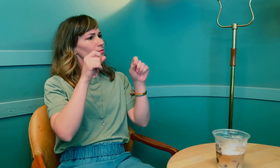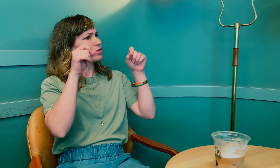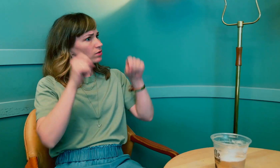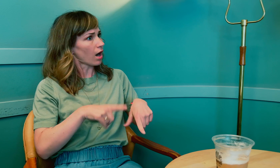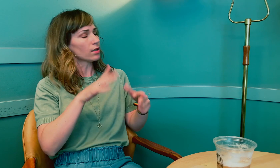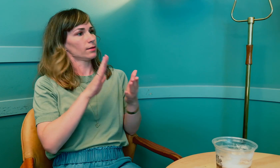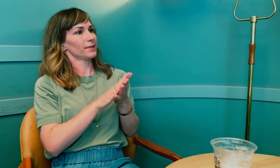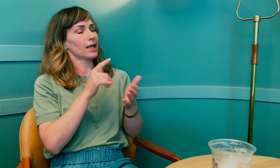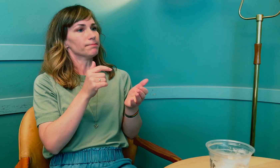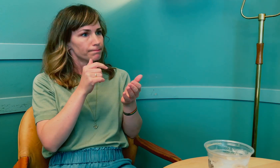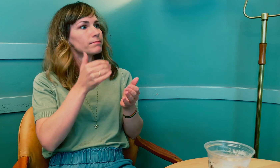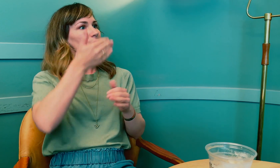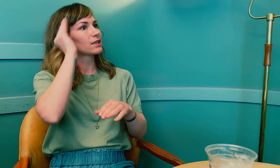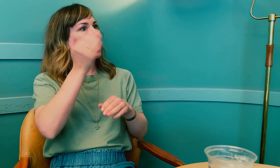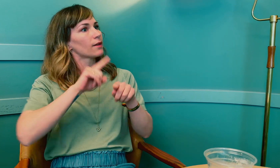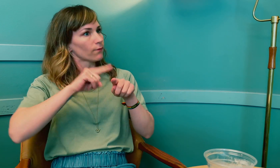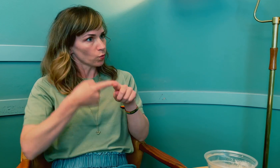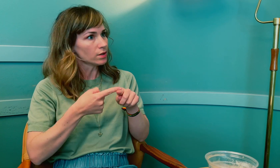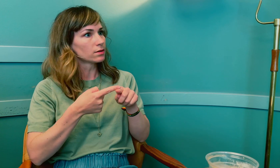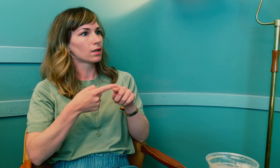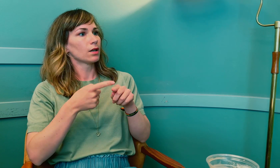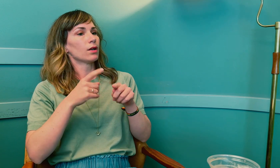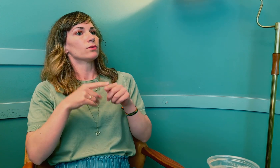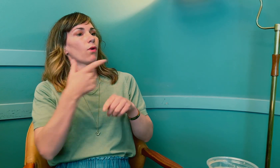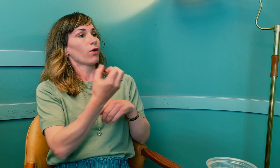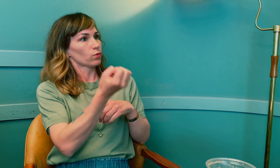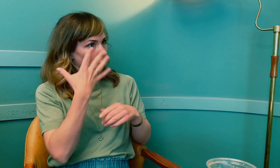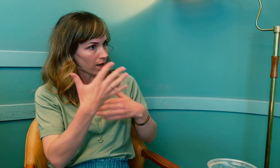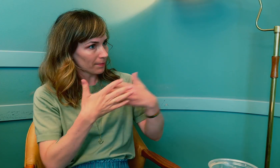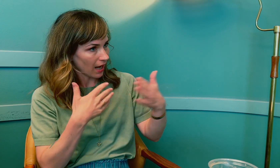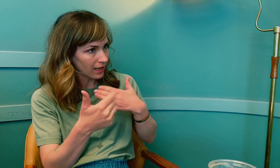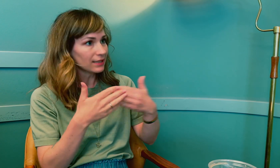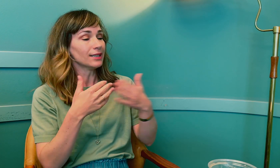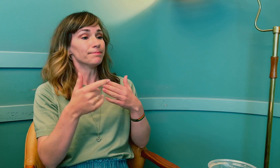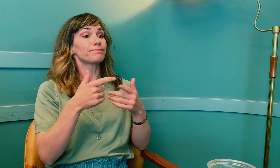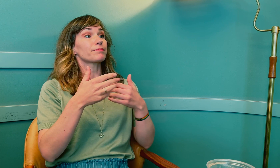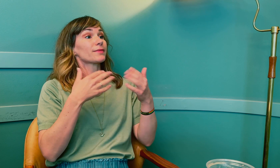Det startet med hjernesvulst og strålebehandling.